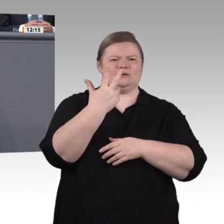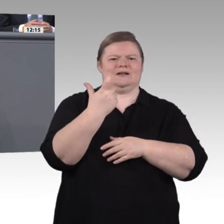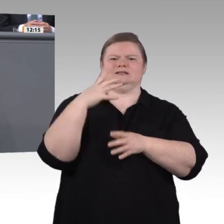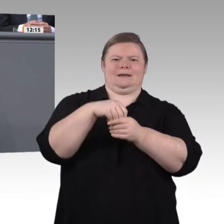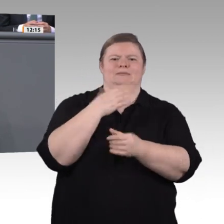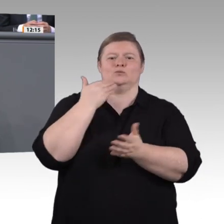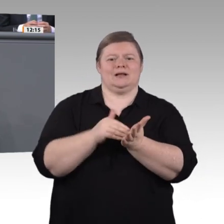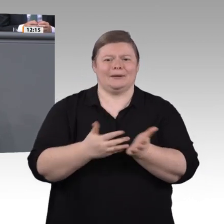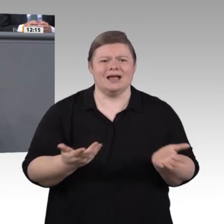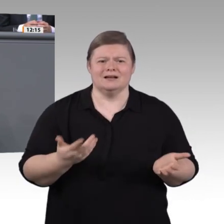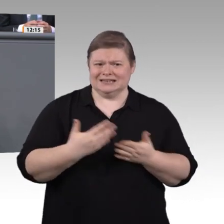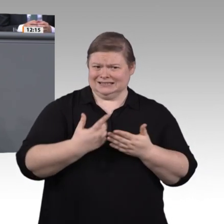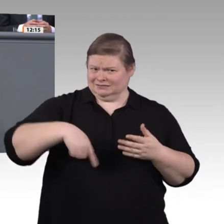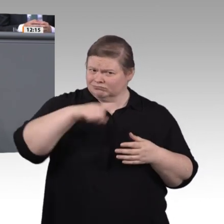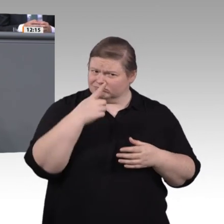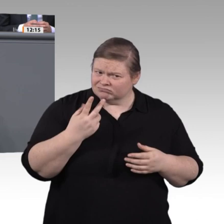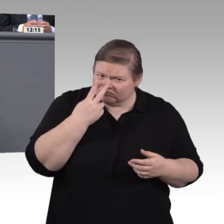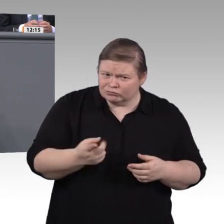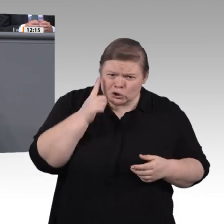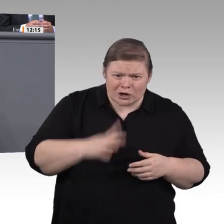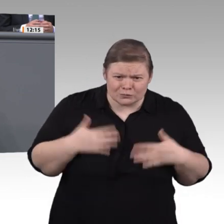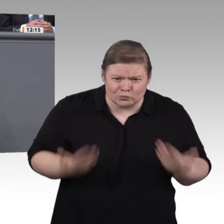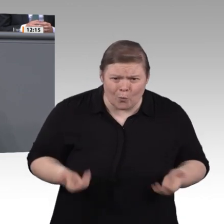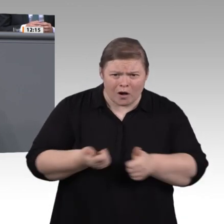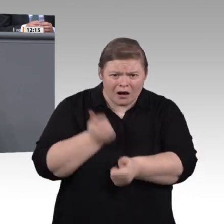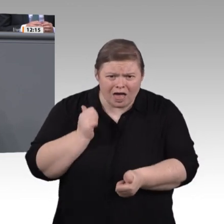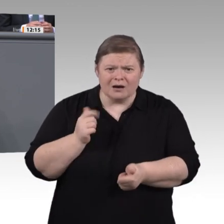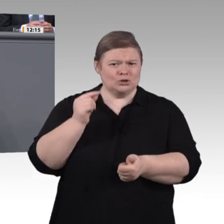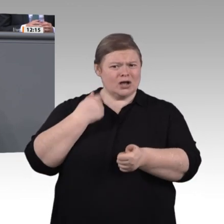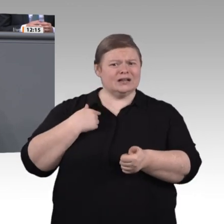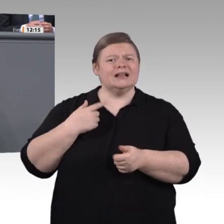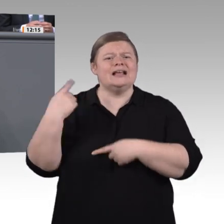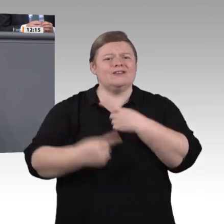hochwertige Qualifikationsangebote zu machen, und das flächendeckend. Deshalb prüfen